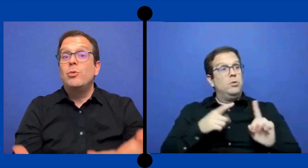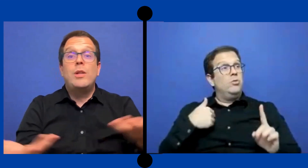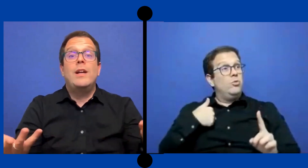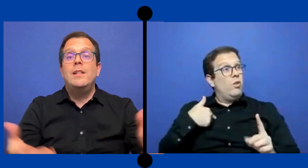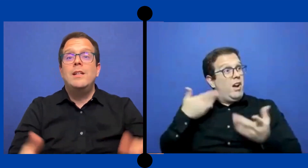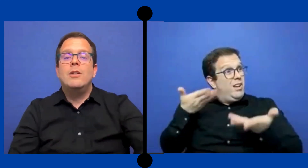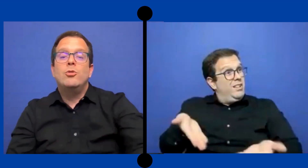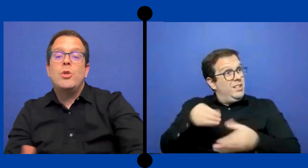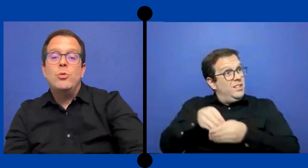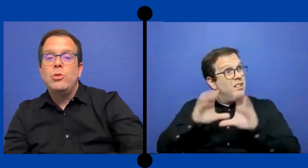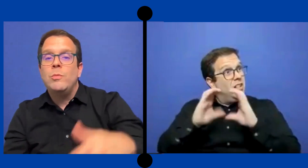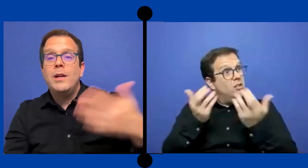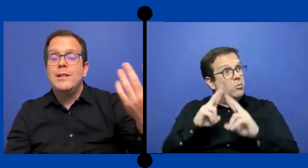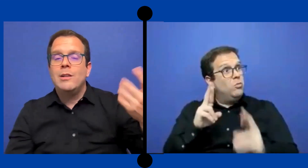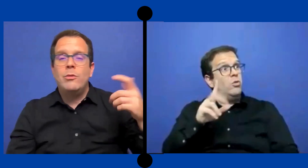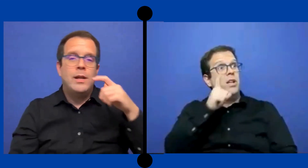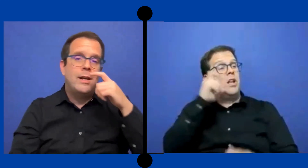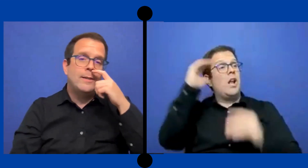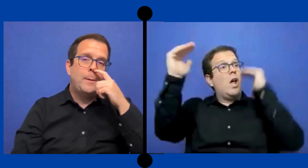estás allí era otro adulto más en el salón de clase.